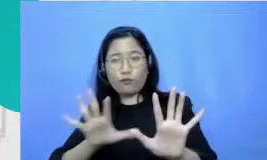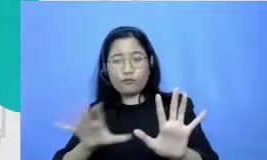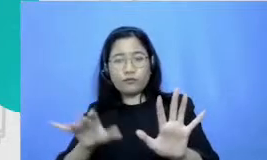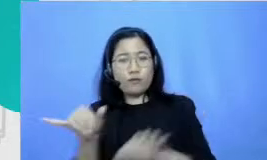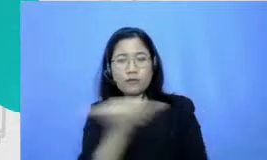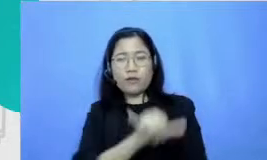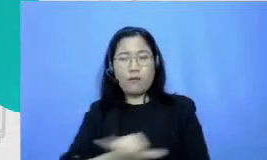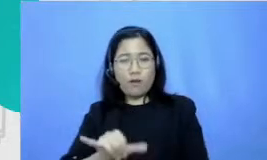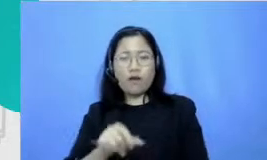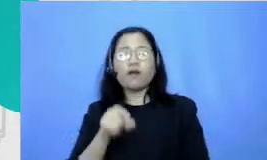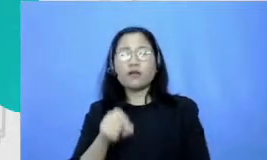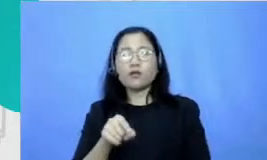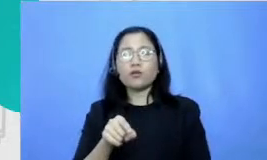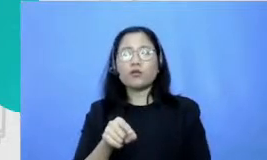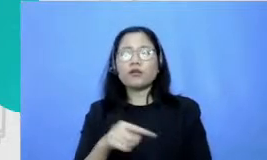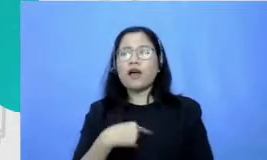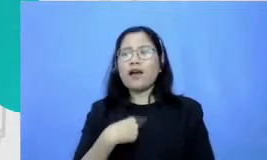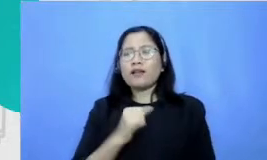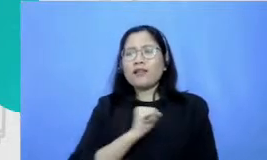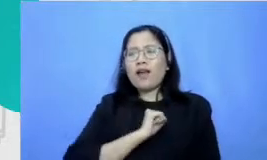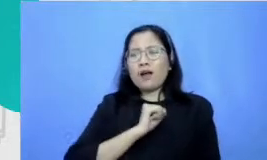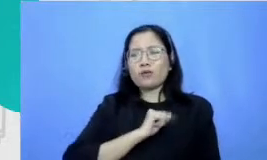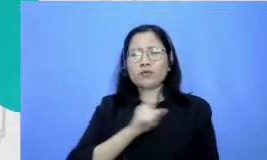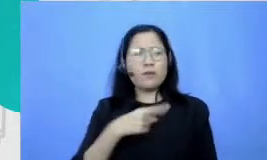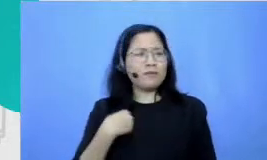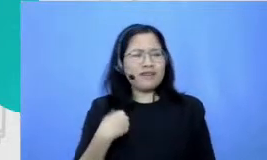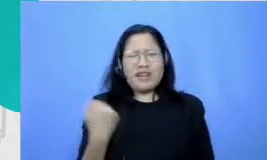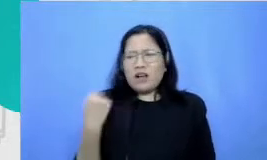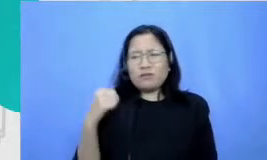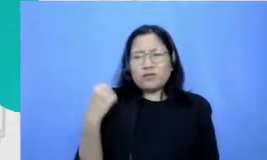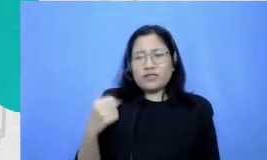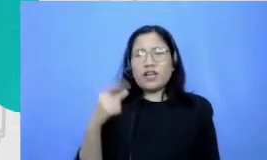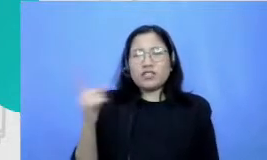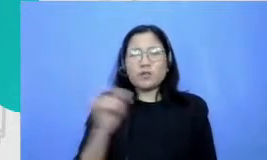tuh sangat samping takutnya karena nggak bisa Dari dulu tuh koordinasi itu keseimbangan sel alu